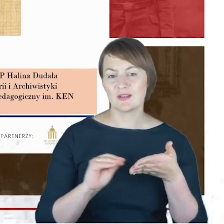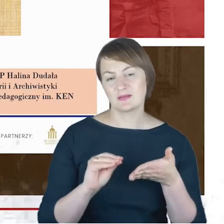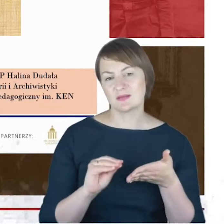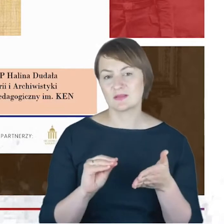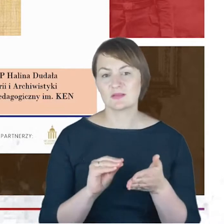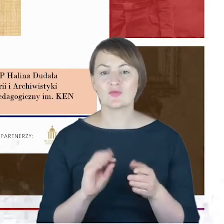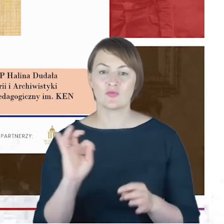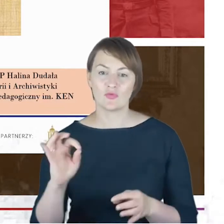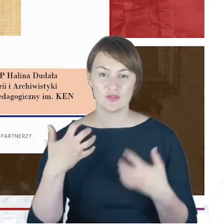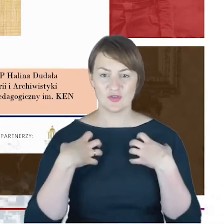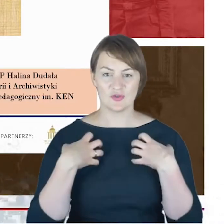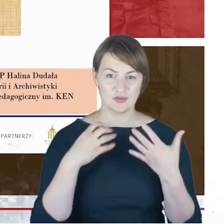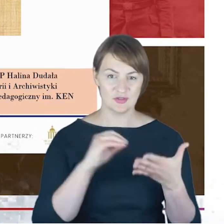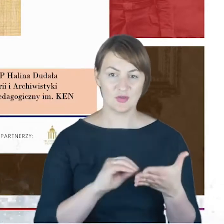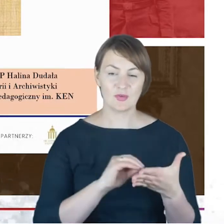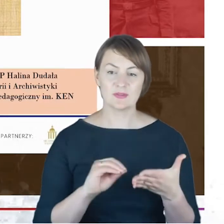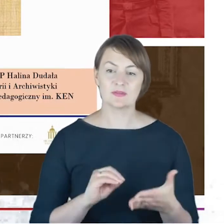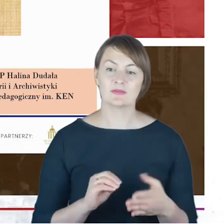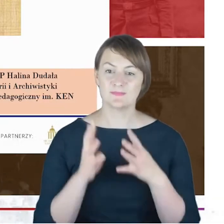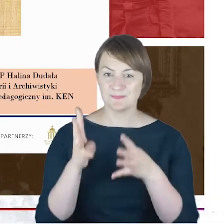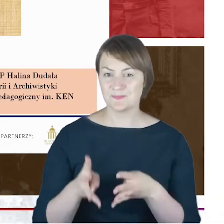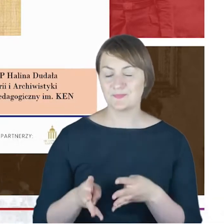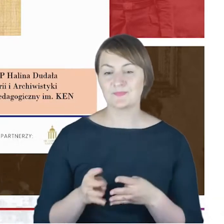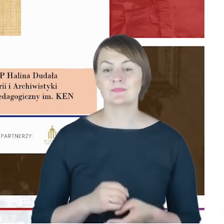o doktorze Jacobie Cohnie to będzie jakiś rodzaj,